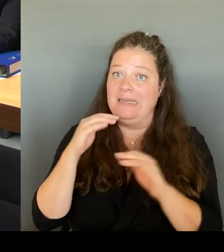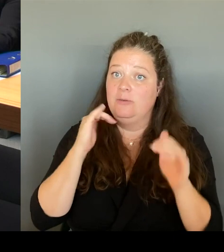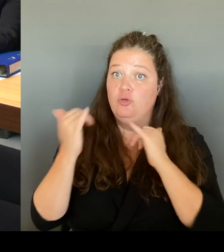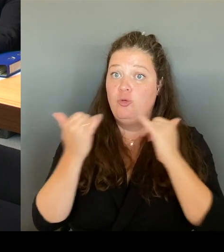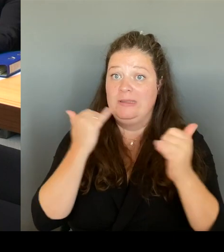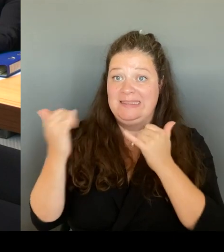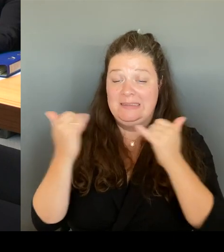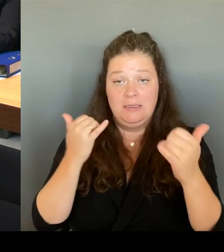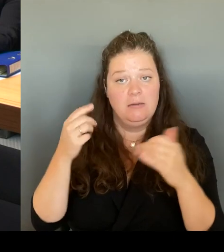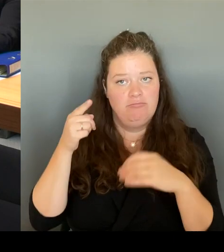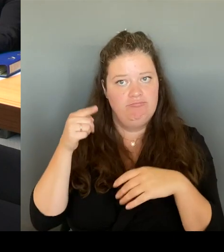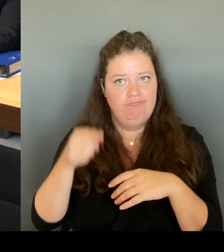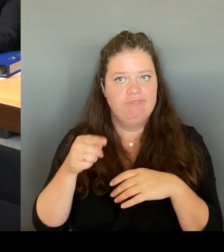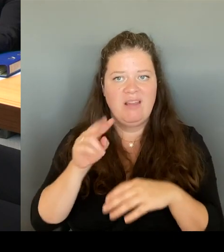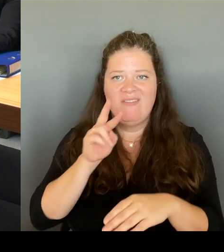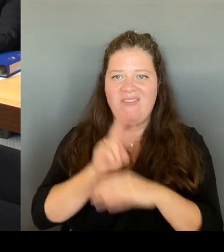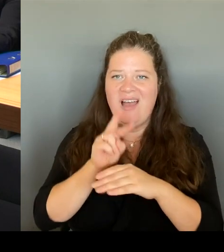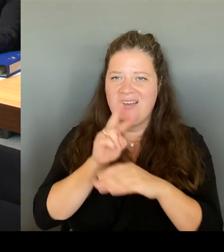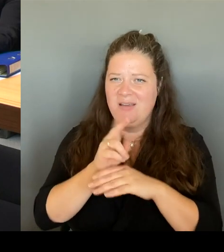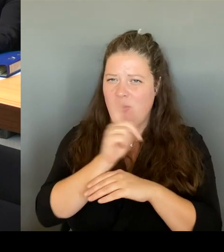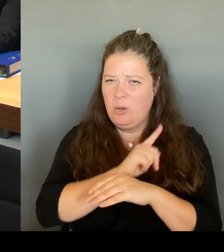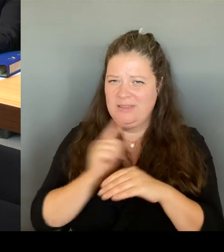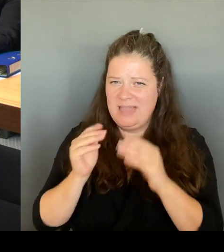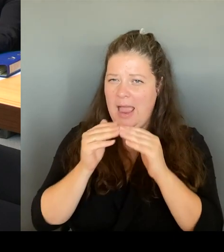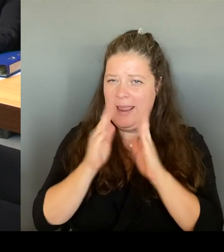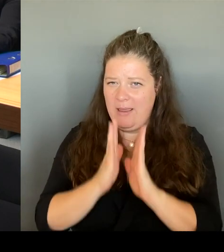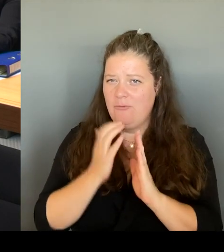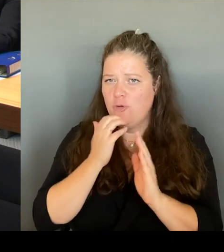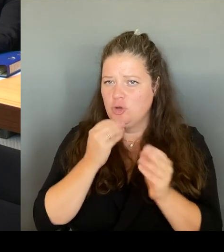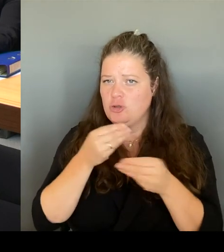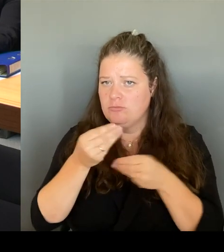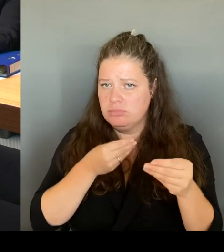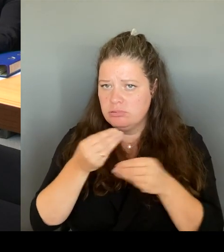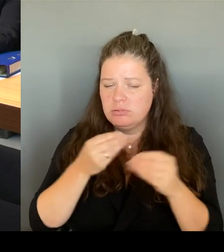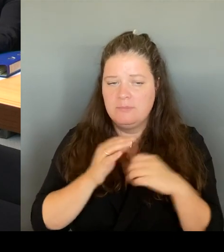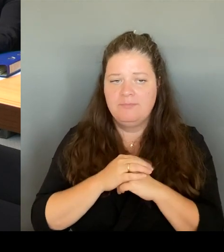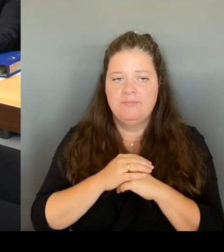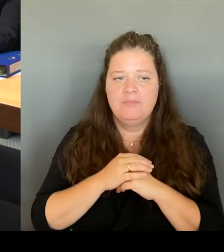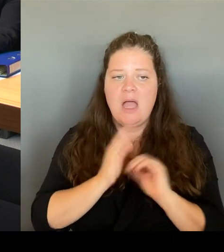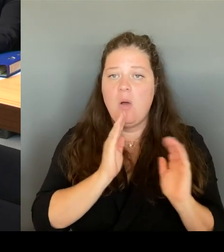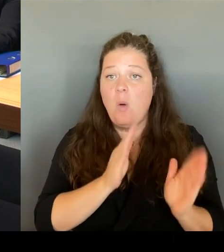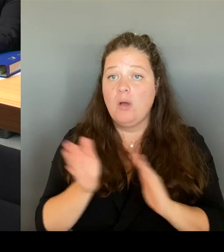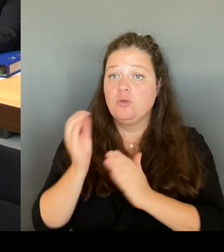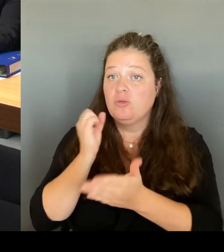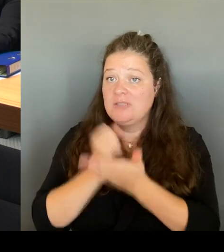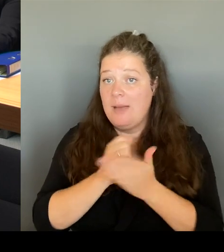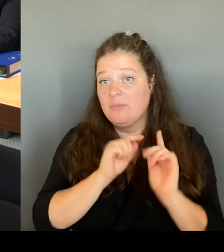Da würde ich mir noch mehr wünschen vom Bezirk, dass das Ordnungsamt wirklich auch jeden Tag dort mit ist,